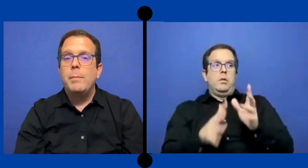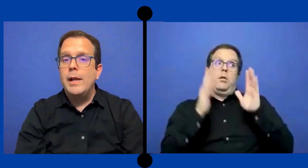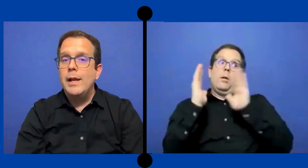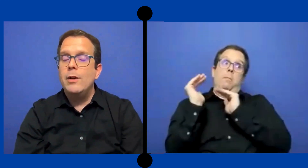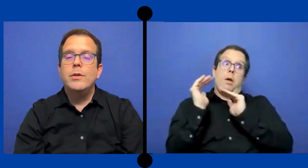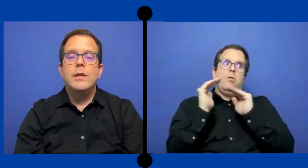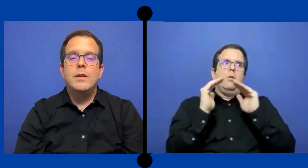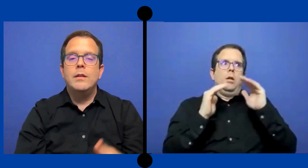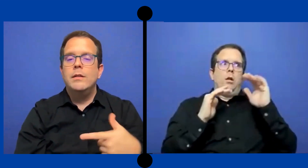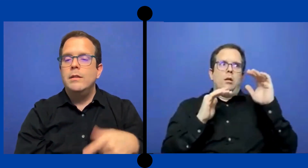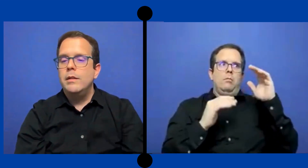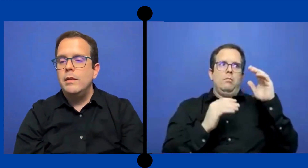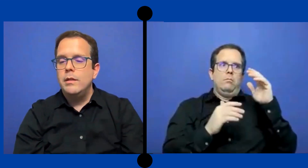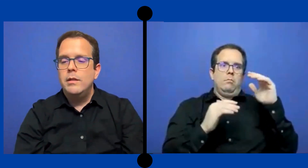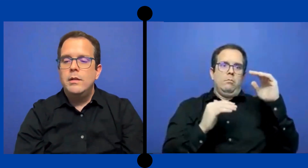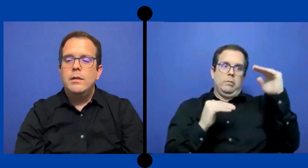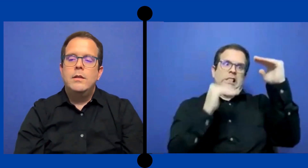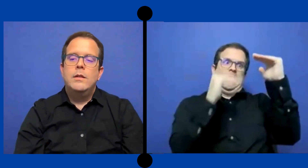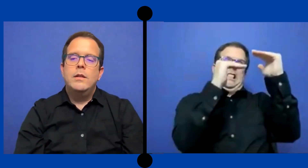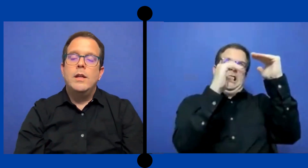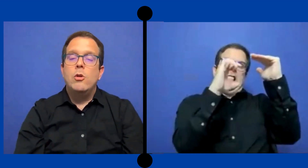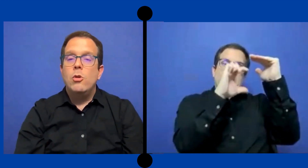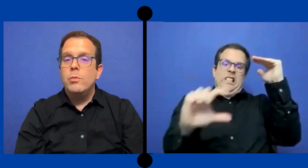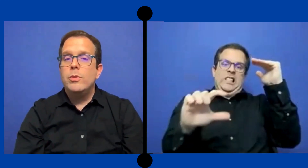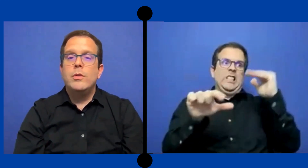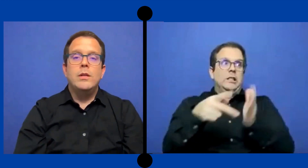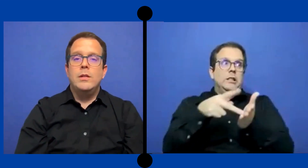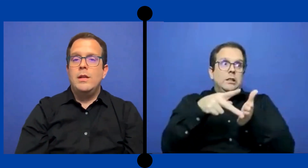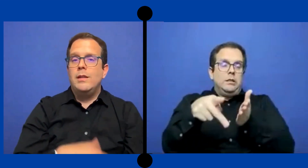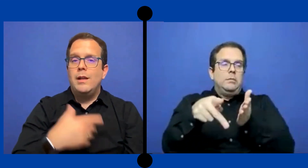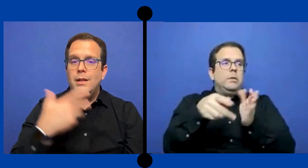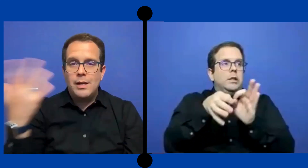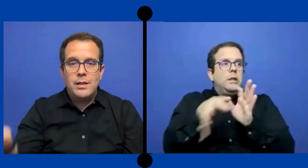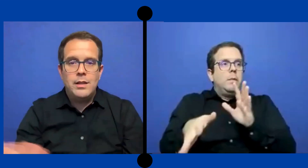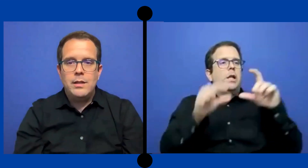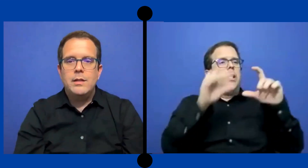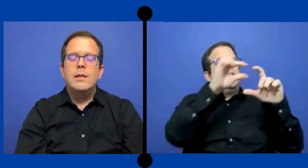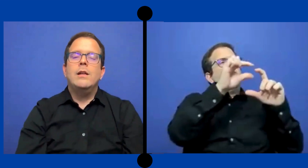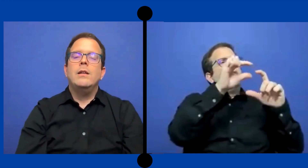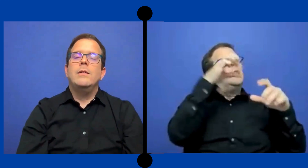papeleo y de y de cobro está detrás de .